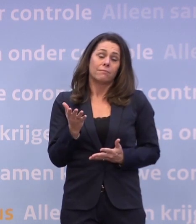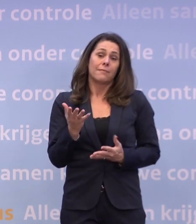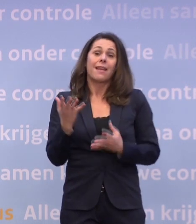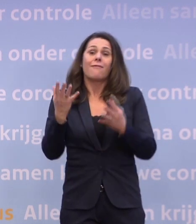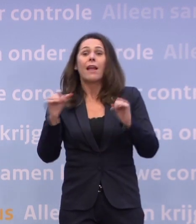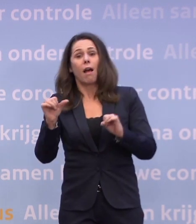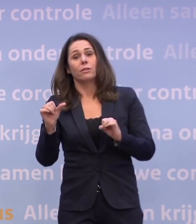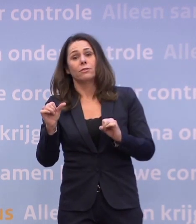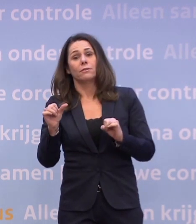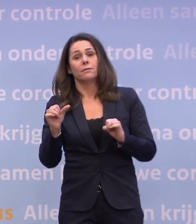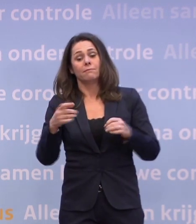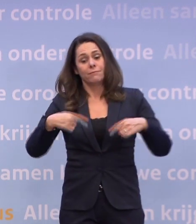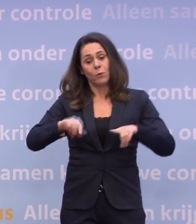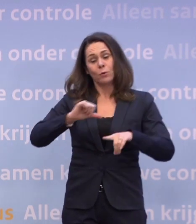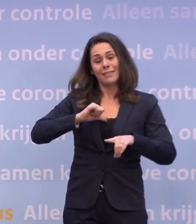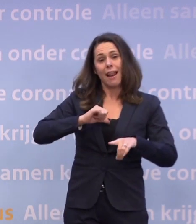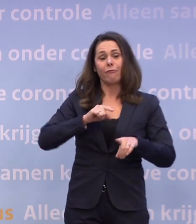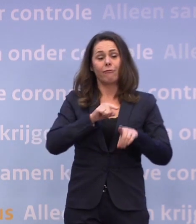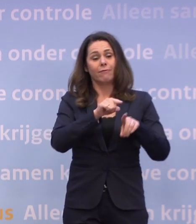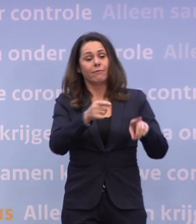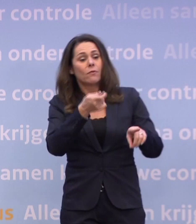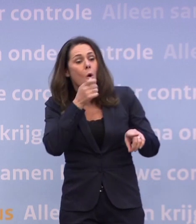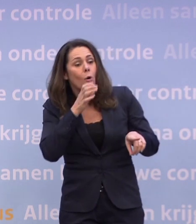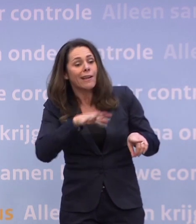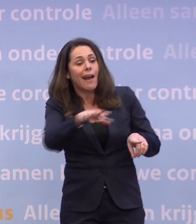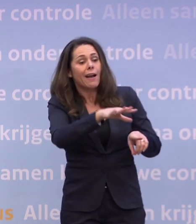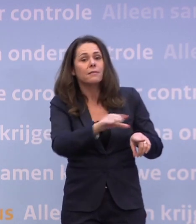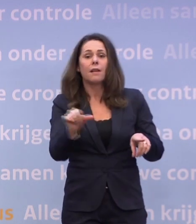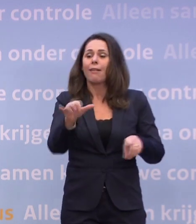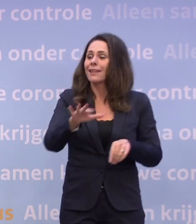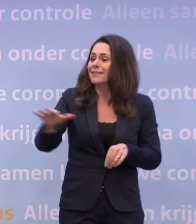Voor onszelf, voor de horeca, voor andere sectoren.